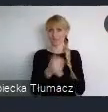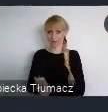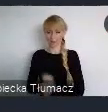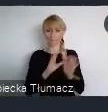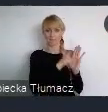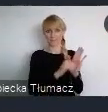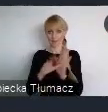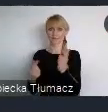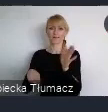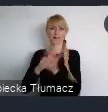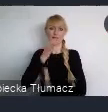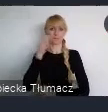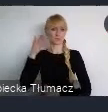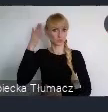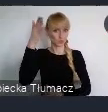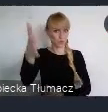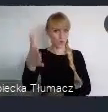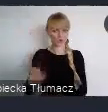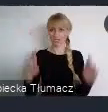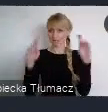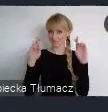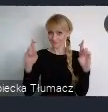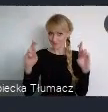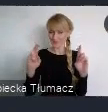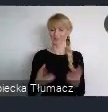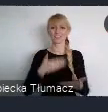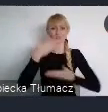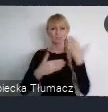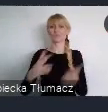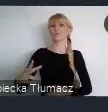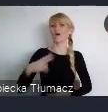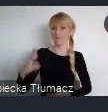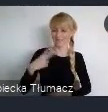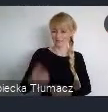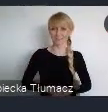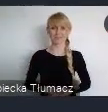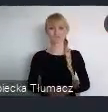Trzymam kciuki, życzę powodzenia w ramach tego projektu.